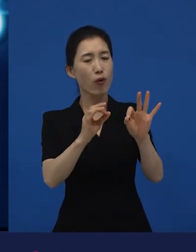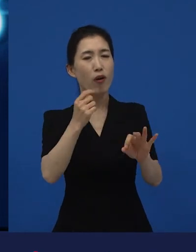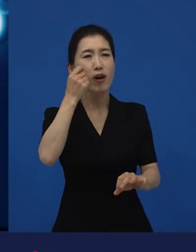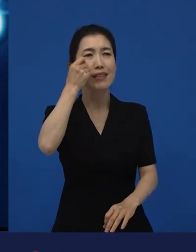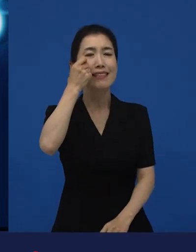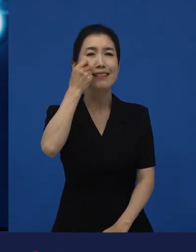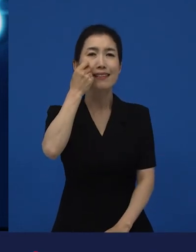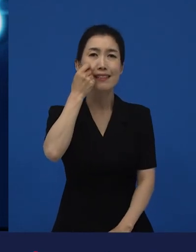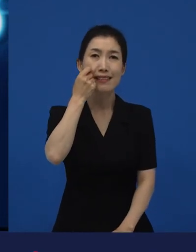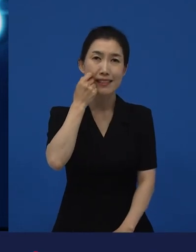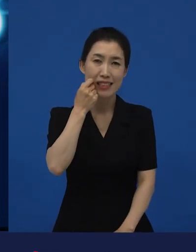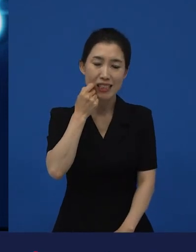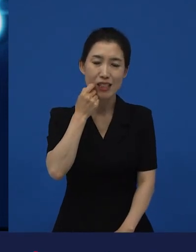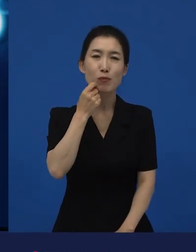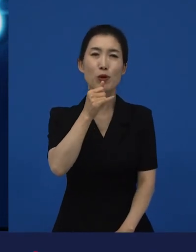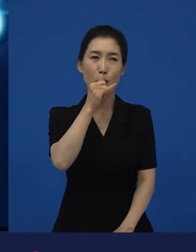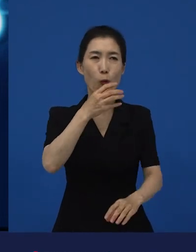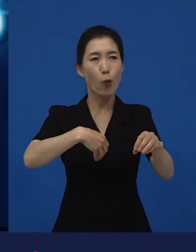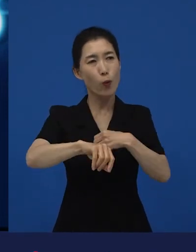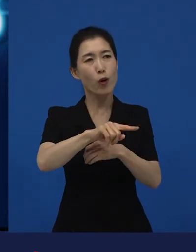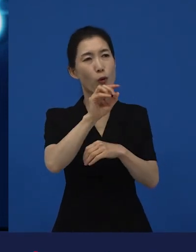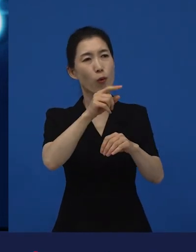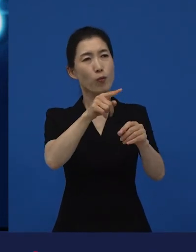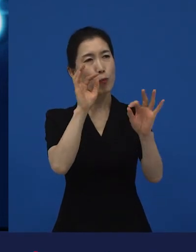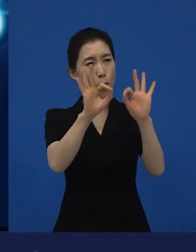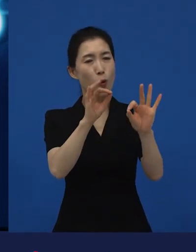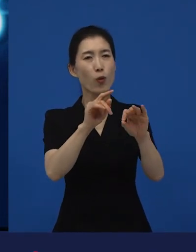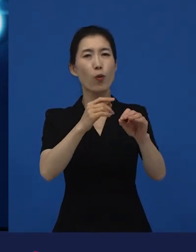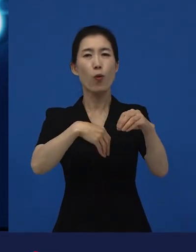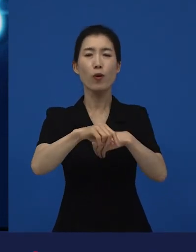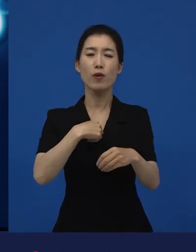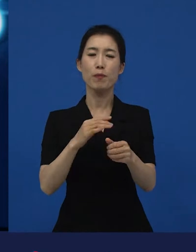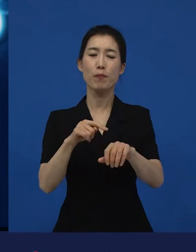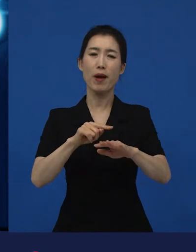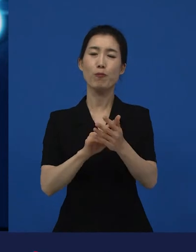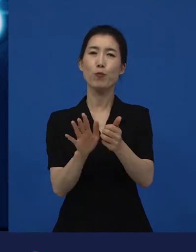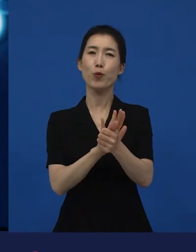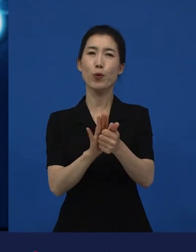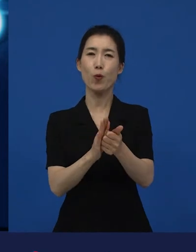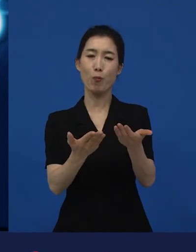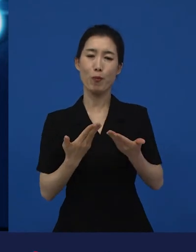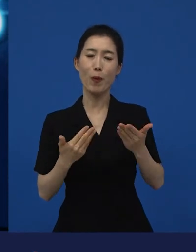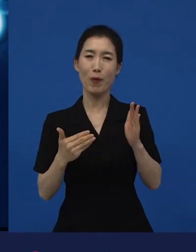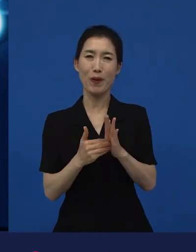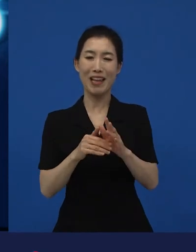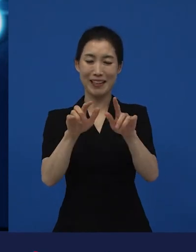너무 위로도 받았다. 그리고 많은 이야기를 남겨 주셨는데